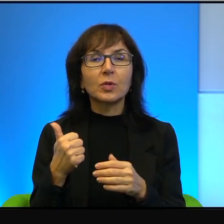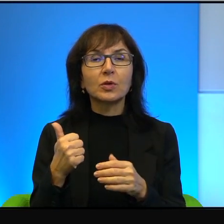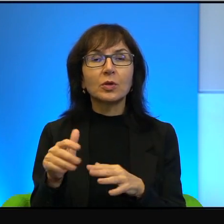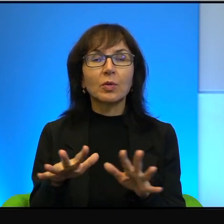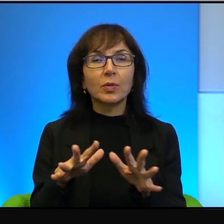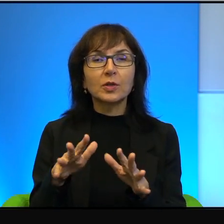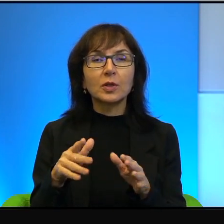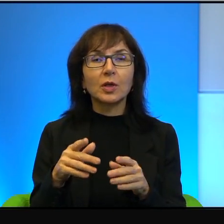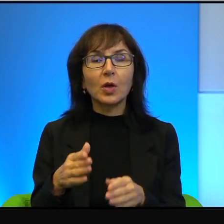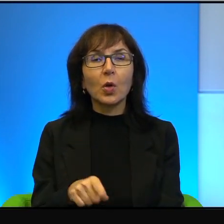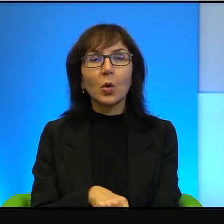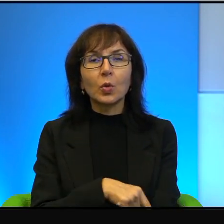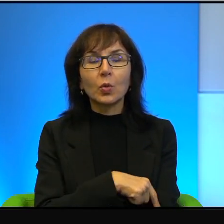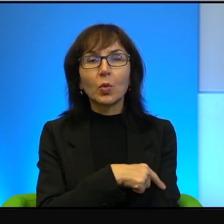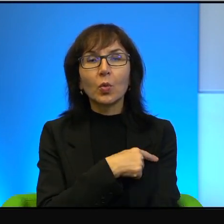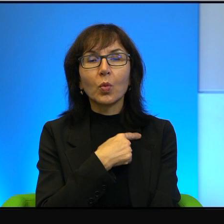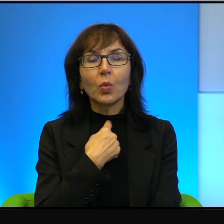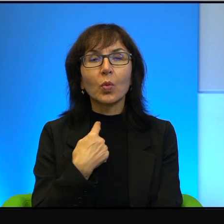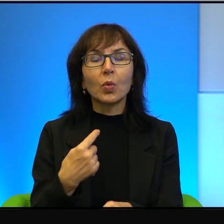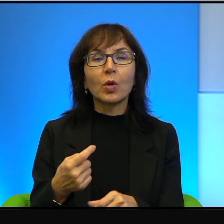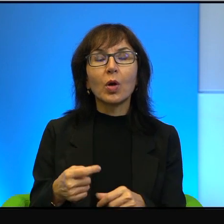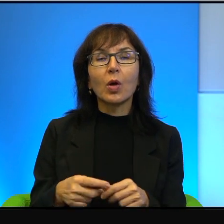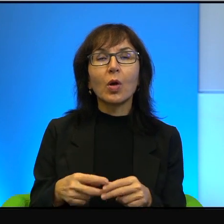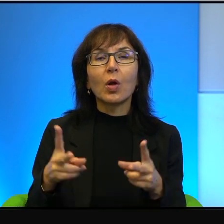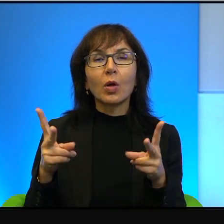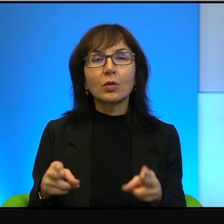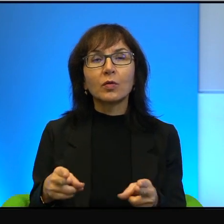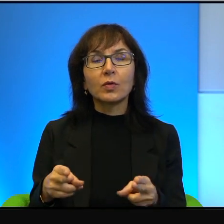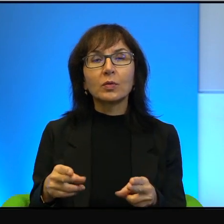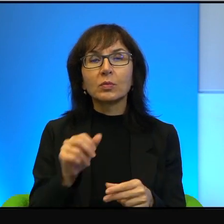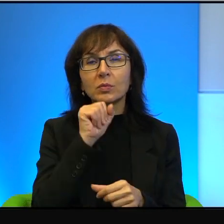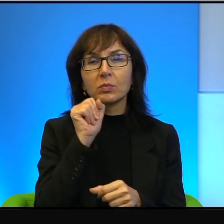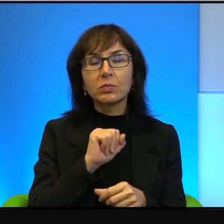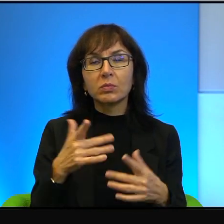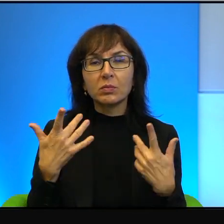bo z ręką na sercu nikomu się nie chce przyłożyć, żeby ten konflikt